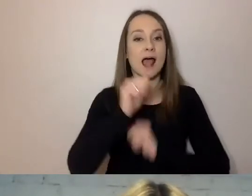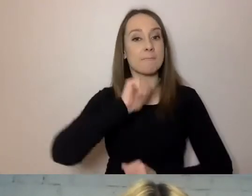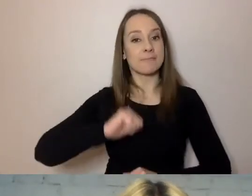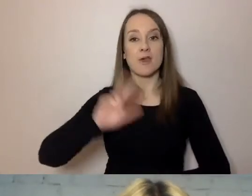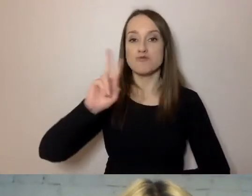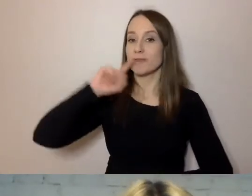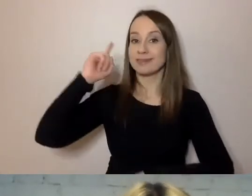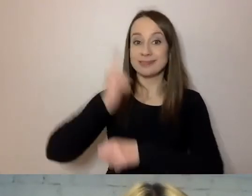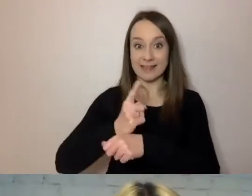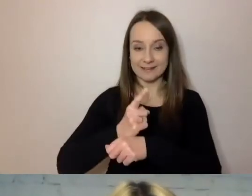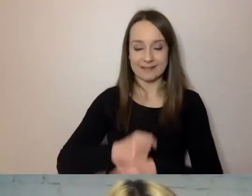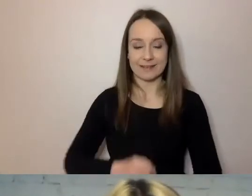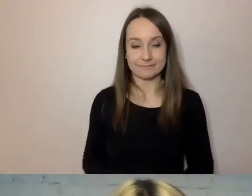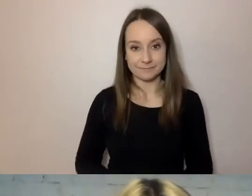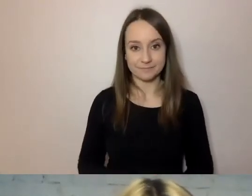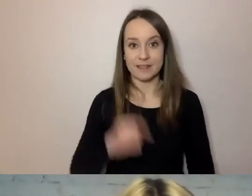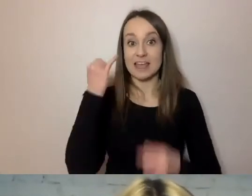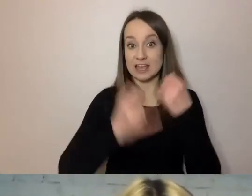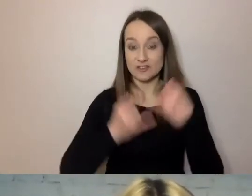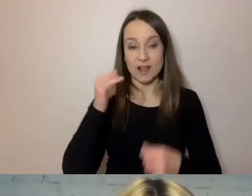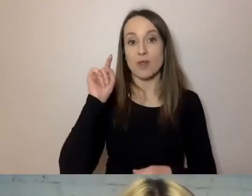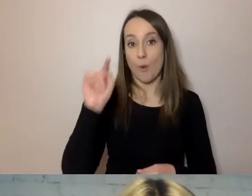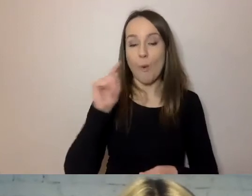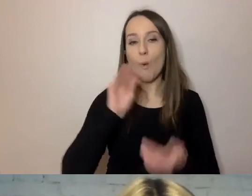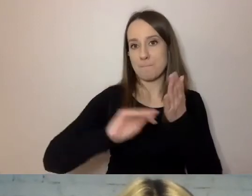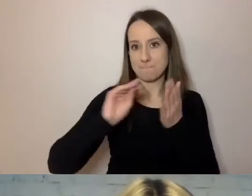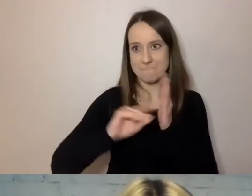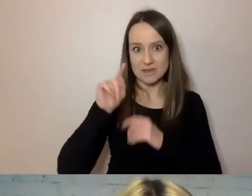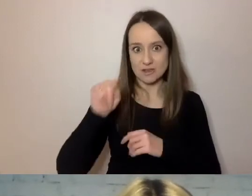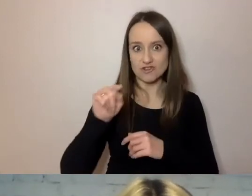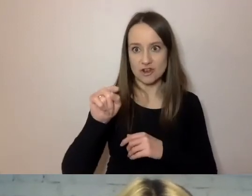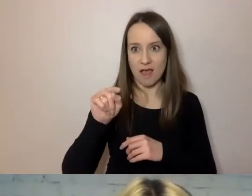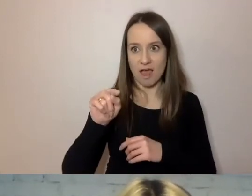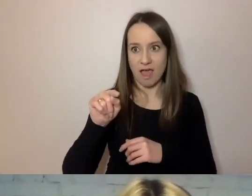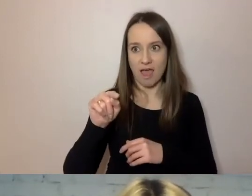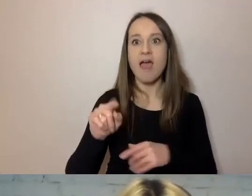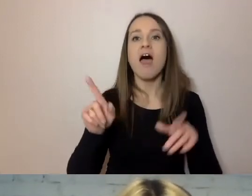Nawet jeśli pisze urzędnik, to też wiadomo, kto pisze.